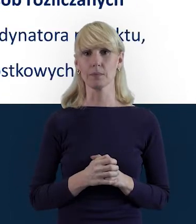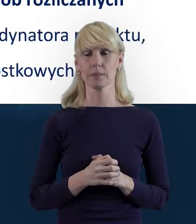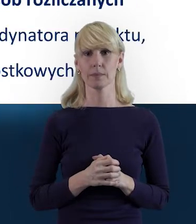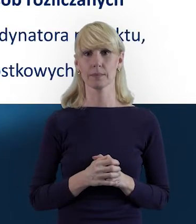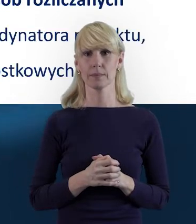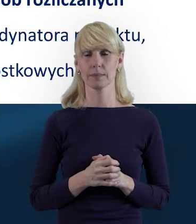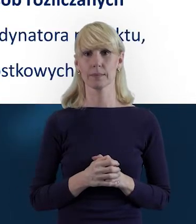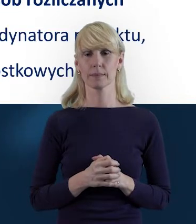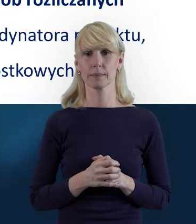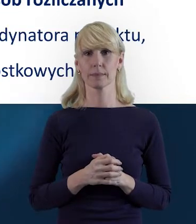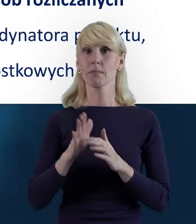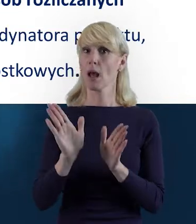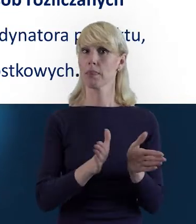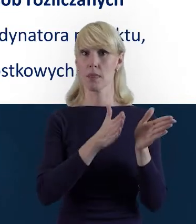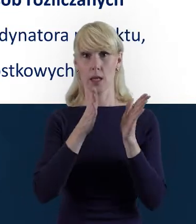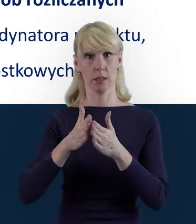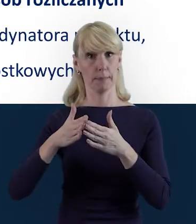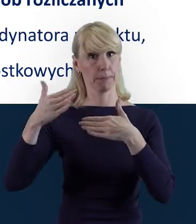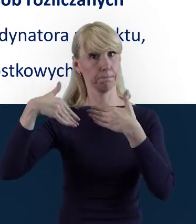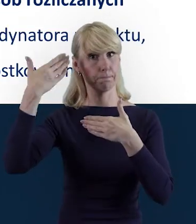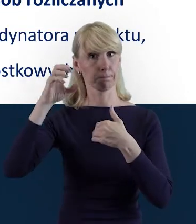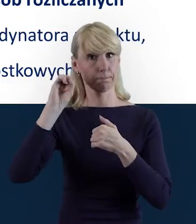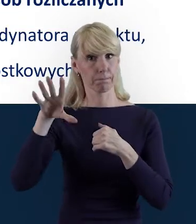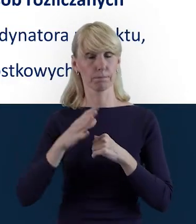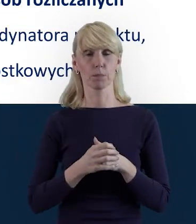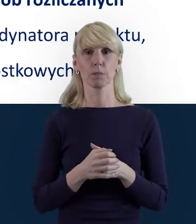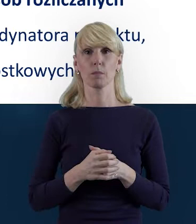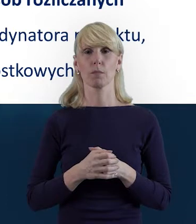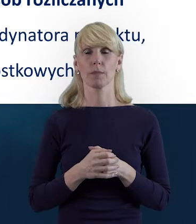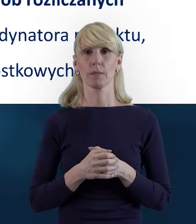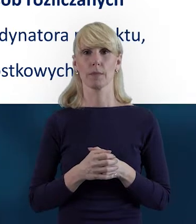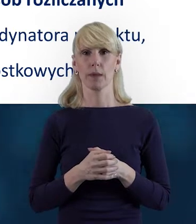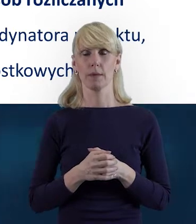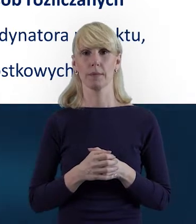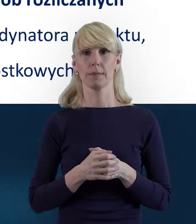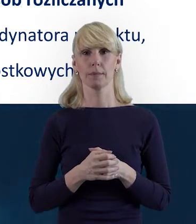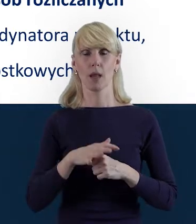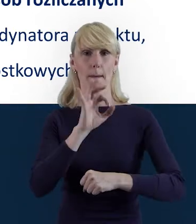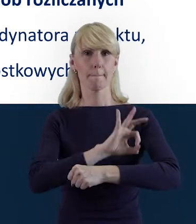Tak że przejdźmy dalej. I właśnie. Tutaj Państwu powiem o tym, że w projektach